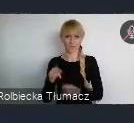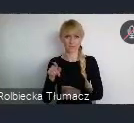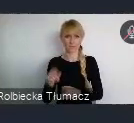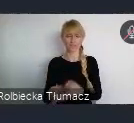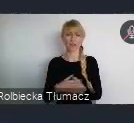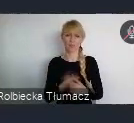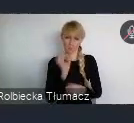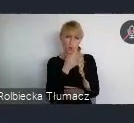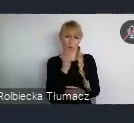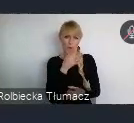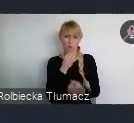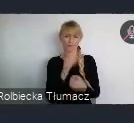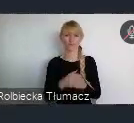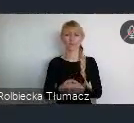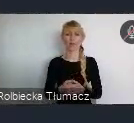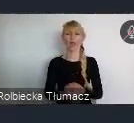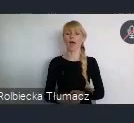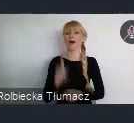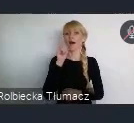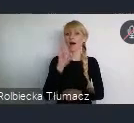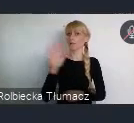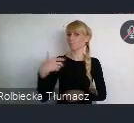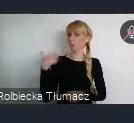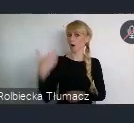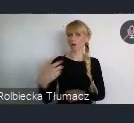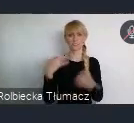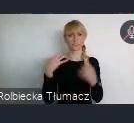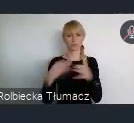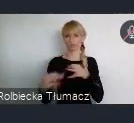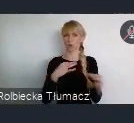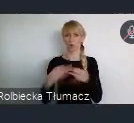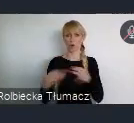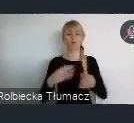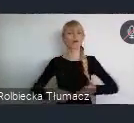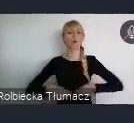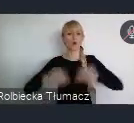Ale w jego historii, można zauważyć różne etapy rozwoju.